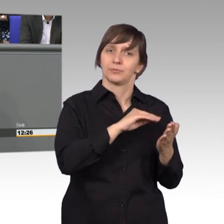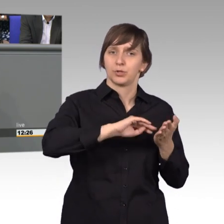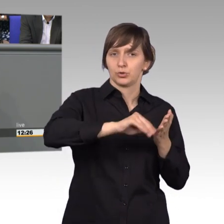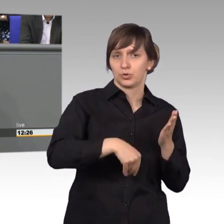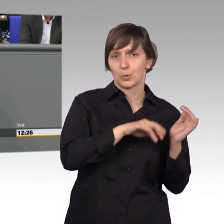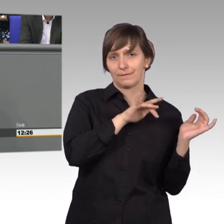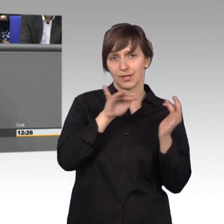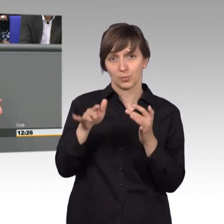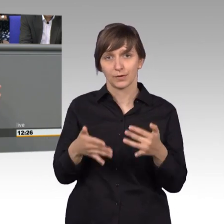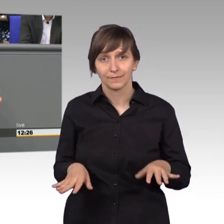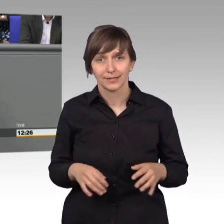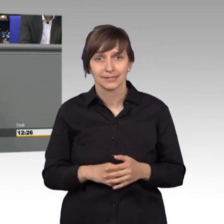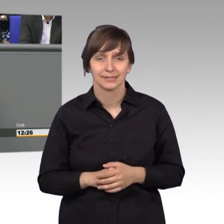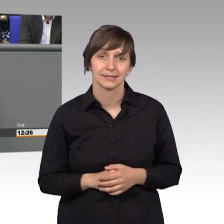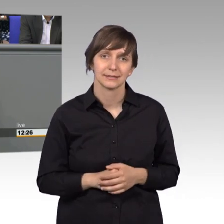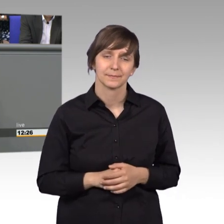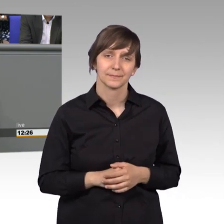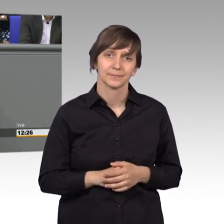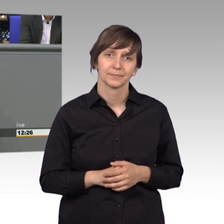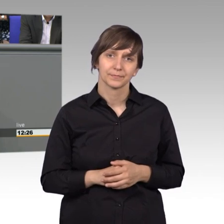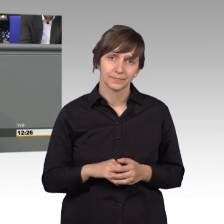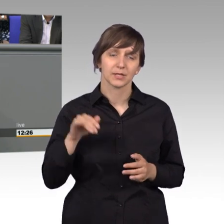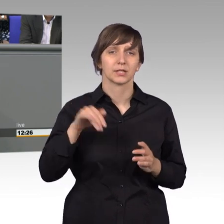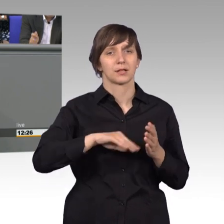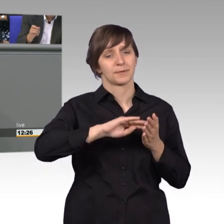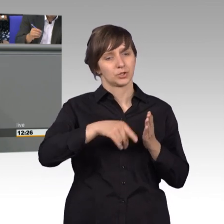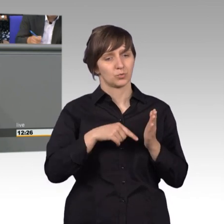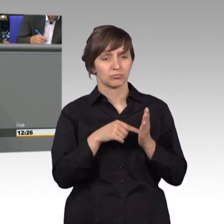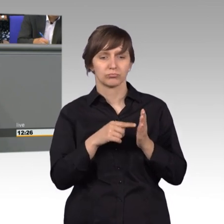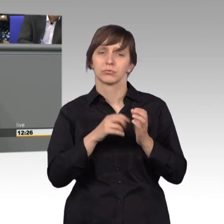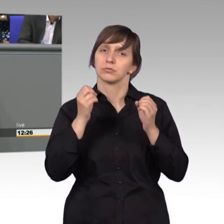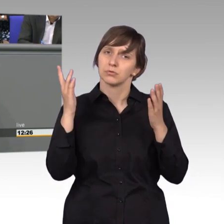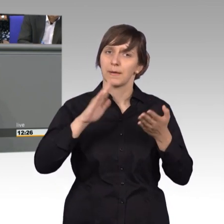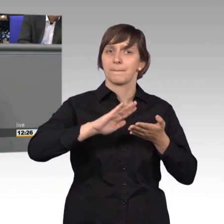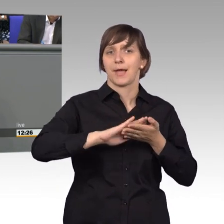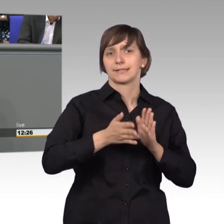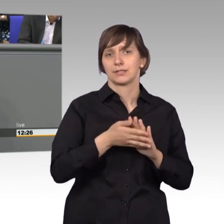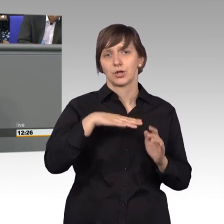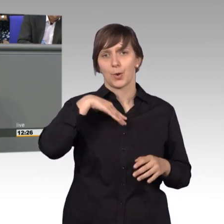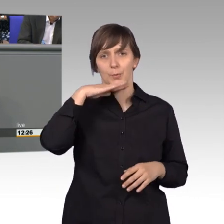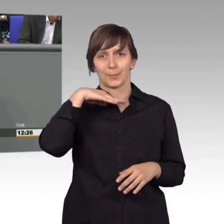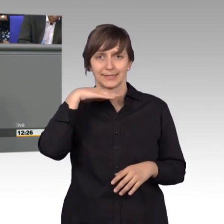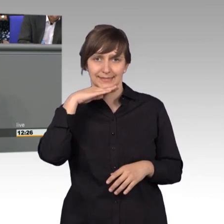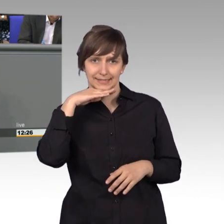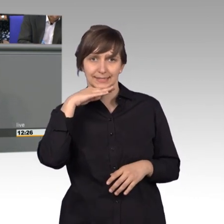Das war eine Praxis der Logopädie, die das Instrument der Petition nicht kannte.